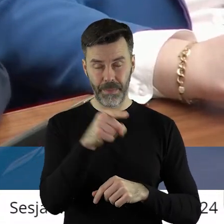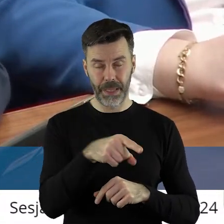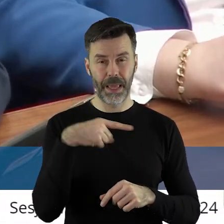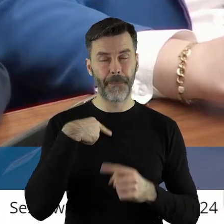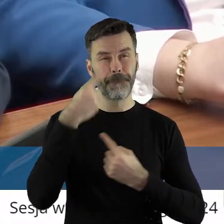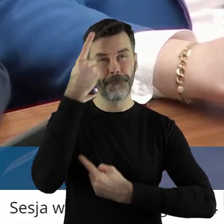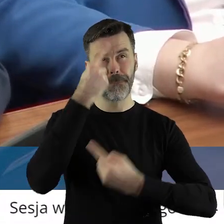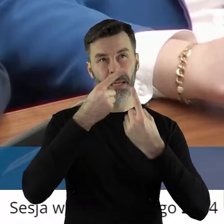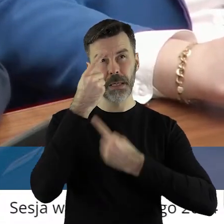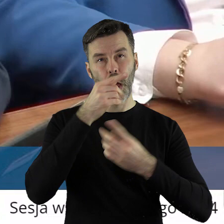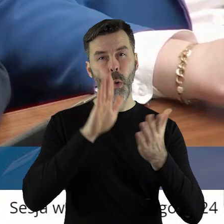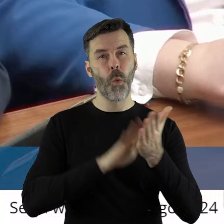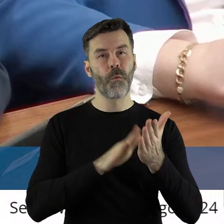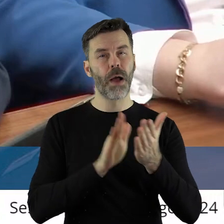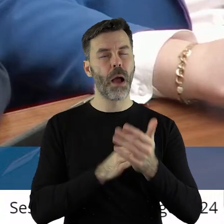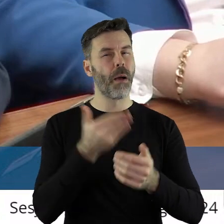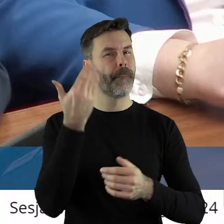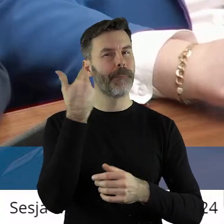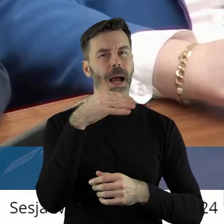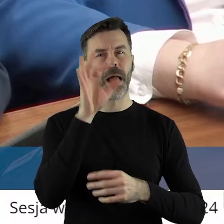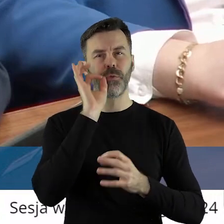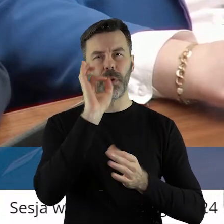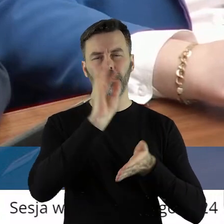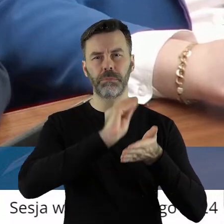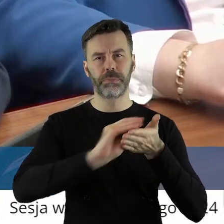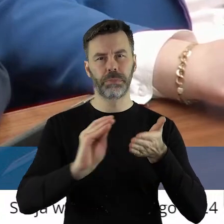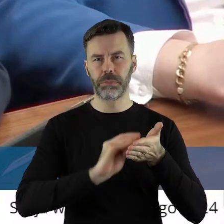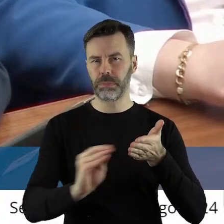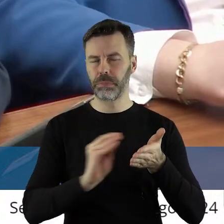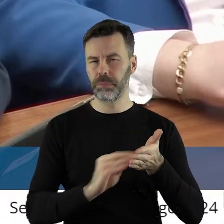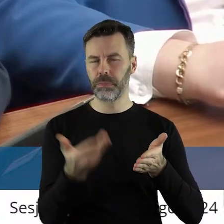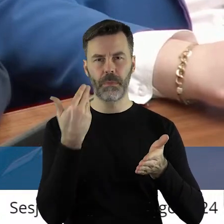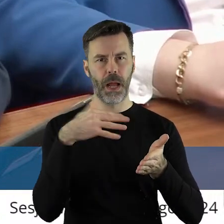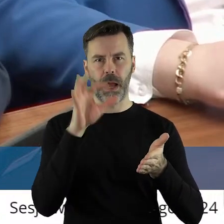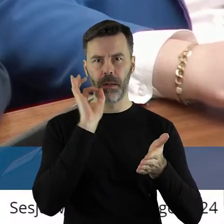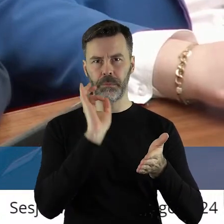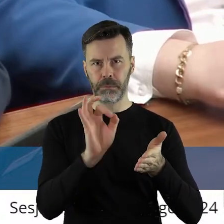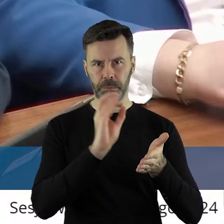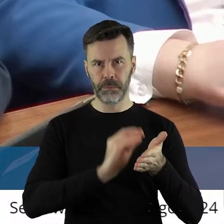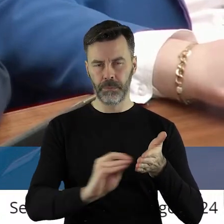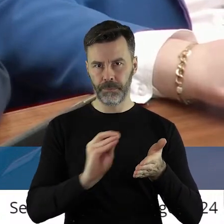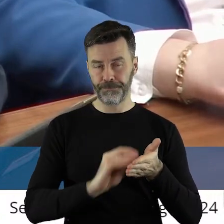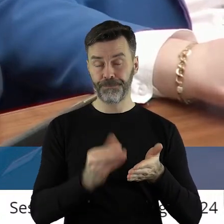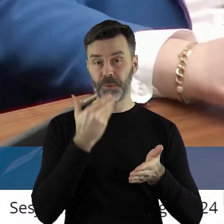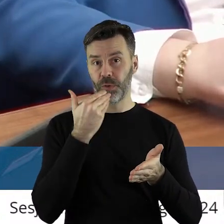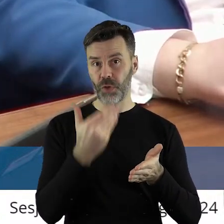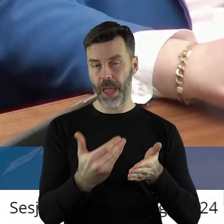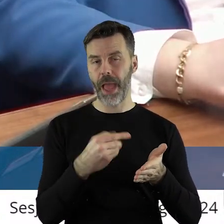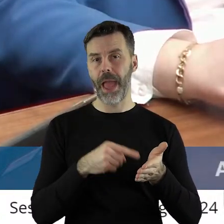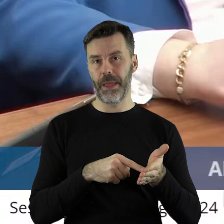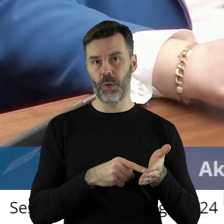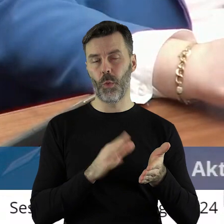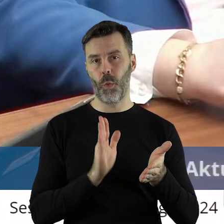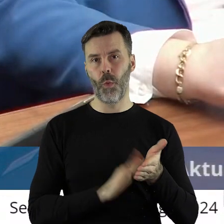jest w sposób bardzo dobry napisana, która jakby potwierdza tylko